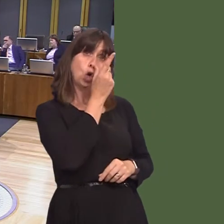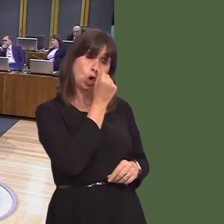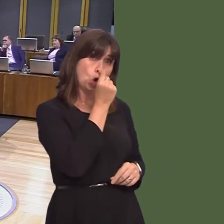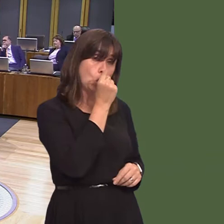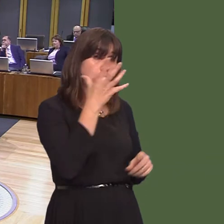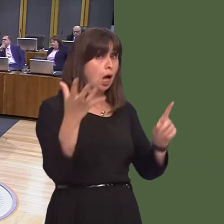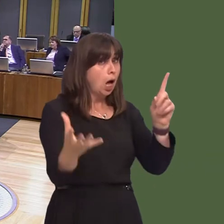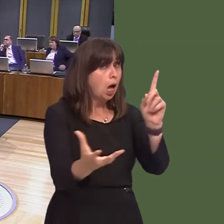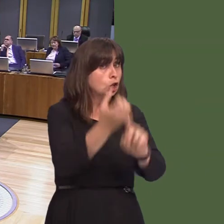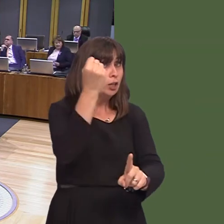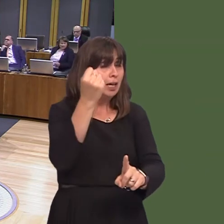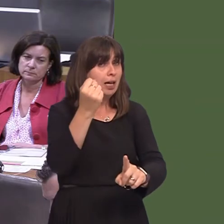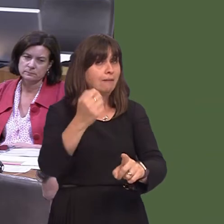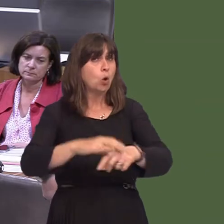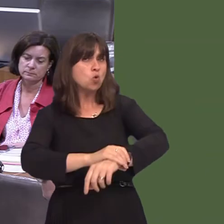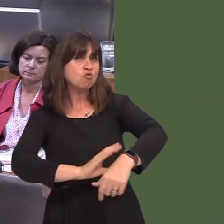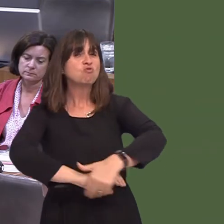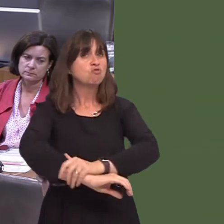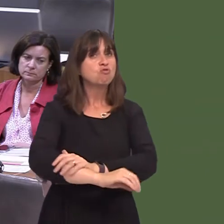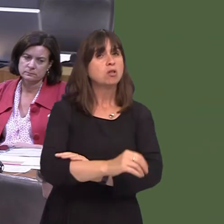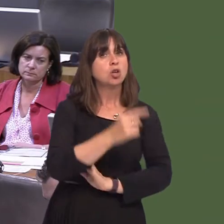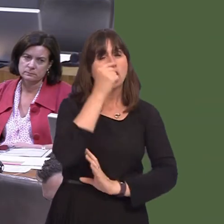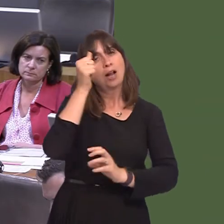achievable; it's something I know that the Cabinet Secretary will want to achieve as